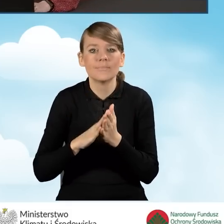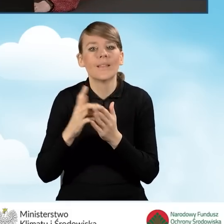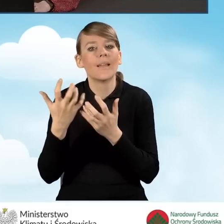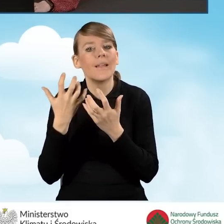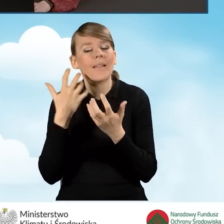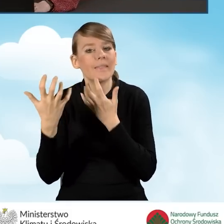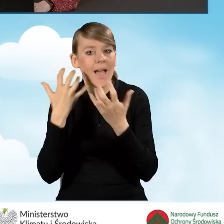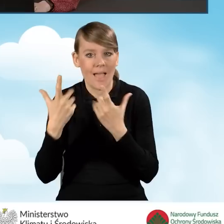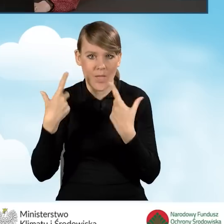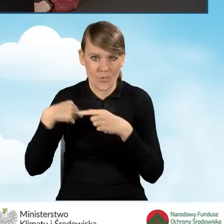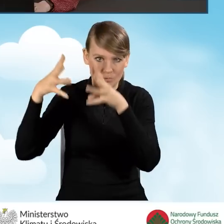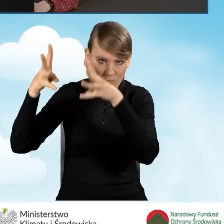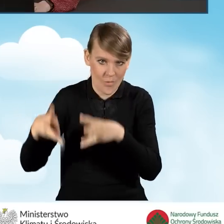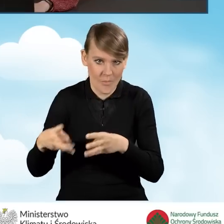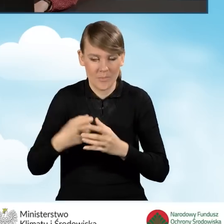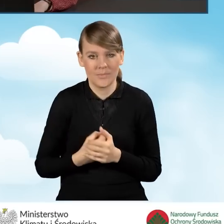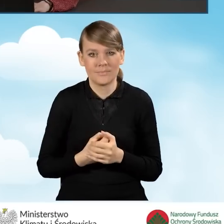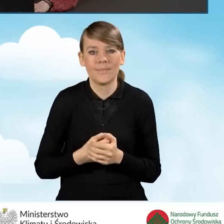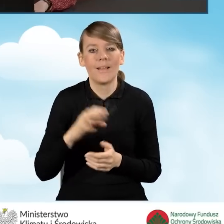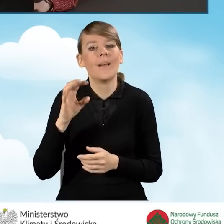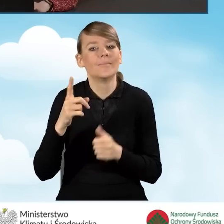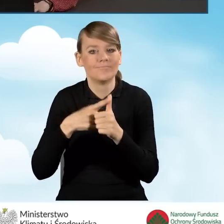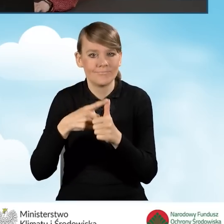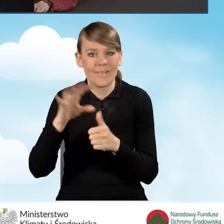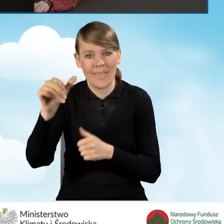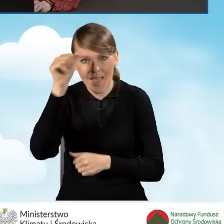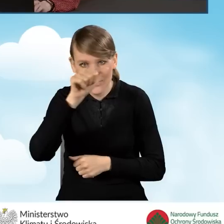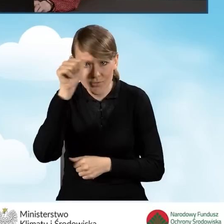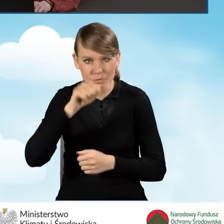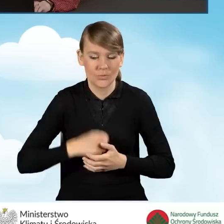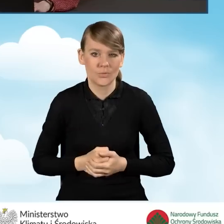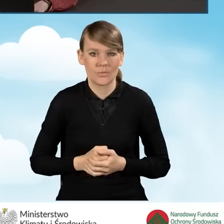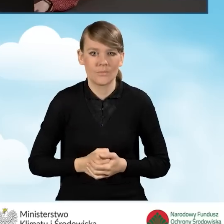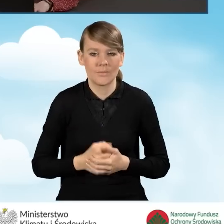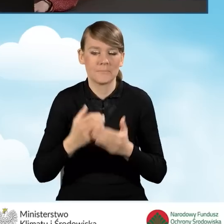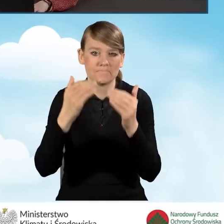W pierwszej kolejności będzie to nazwisko, imię.